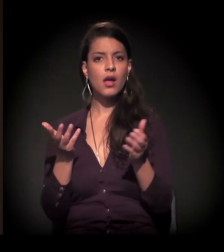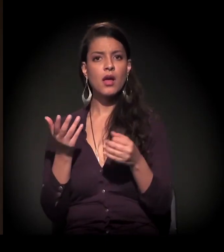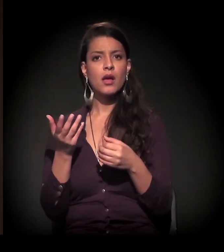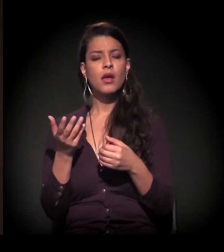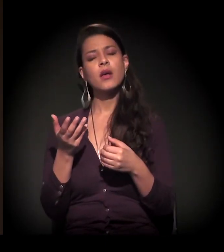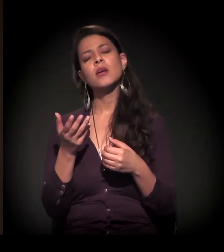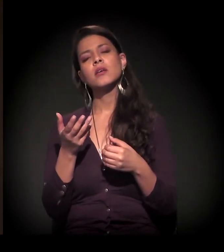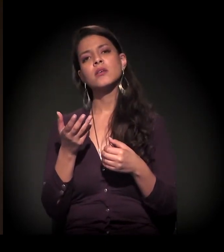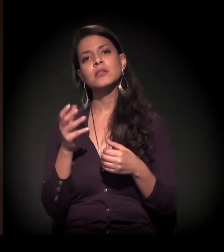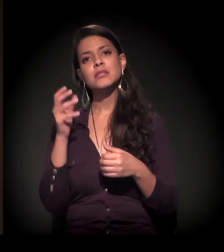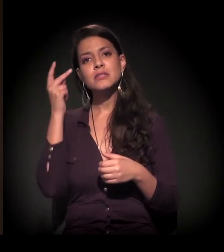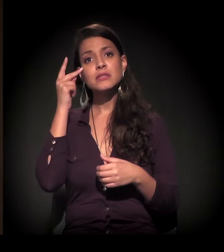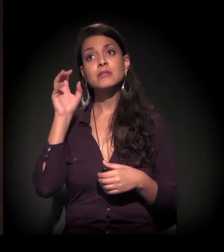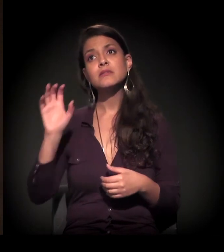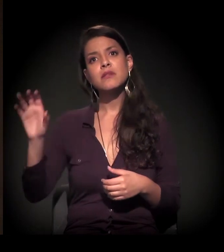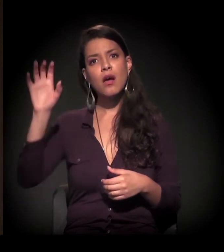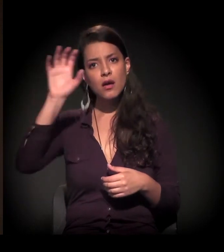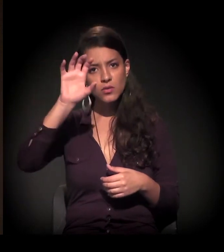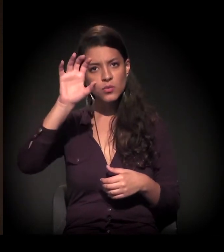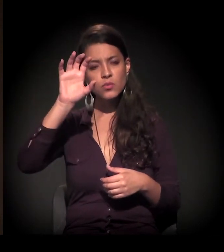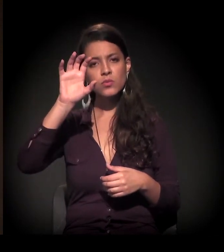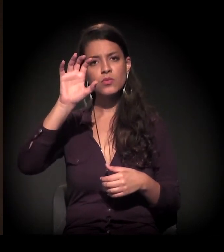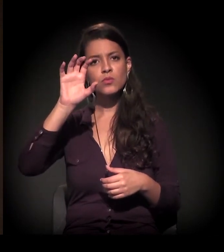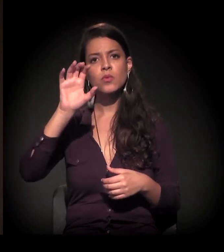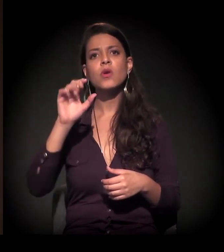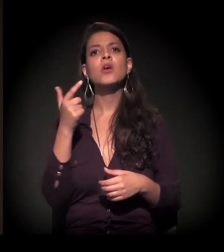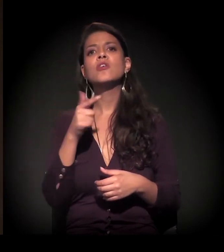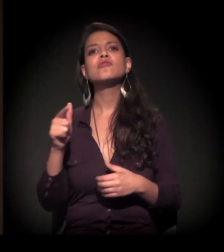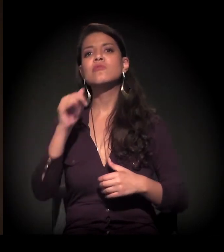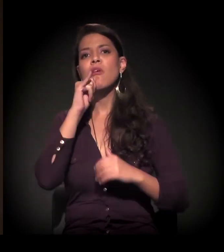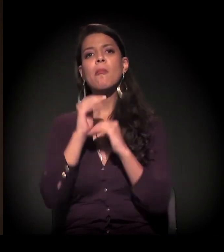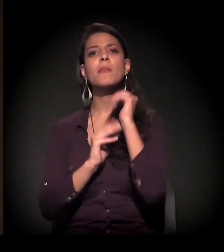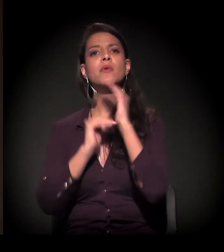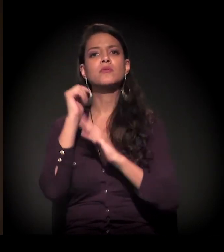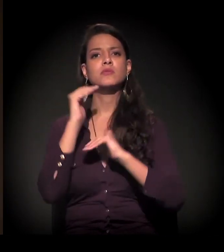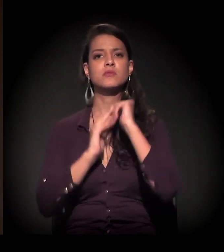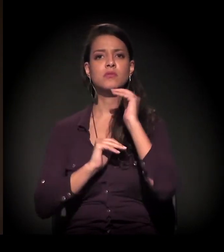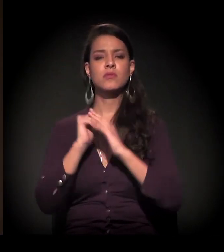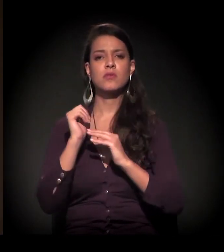O estado, em geral, não tem escala de produção de habitação.